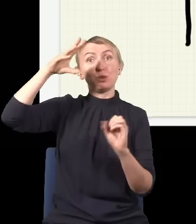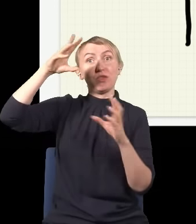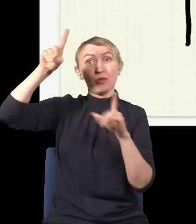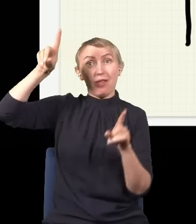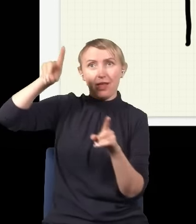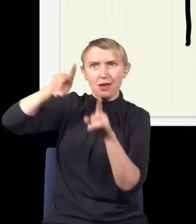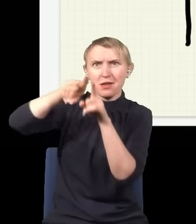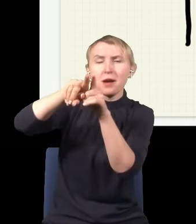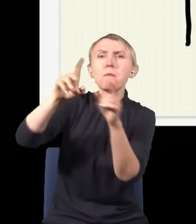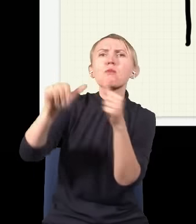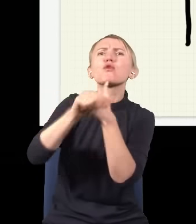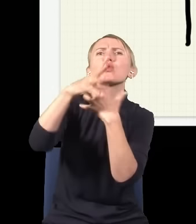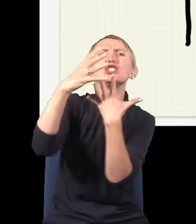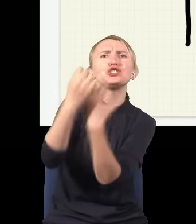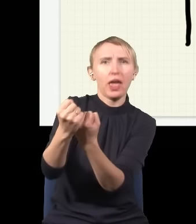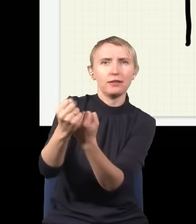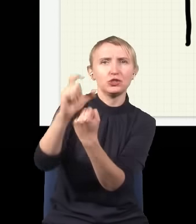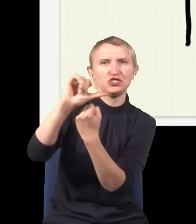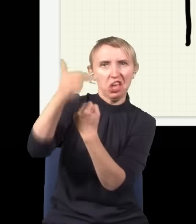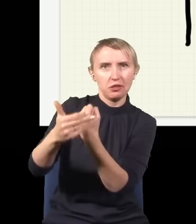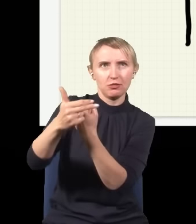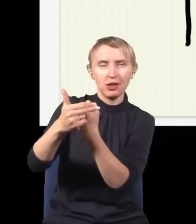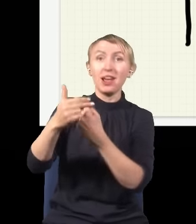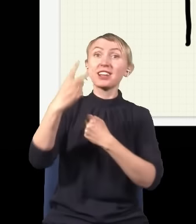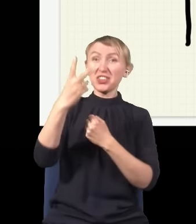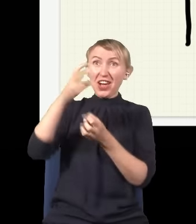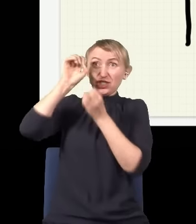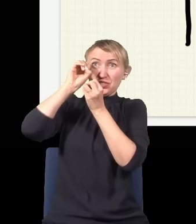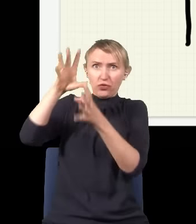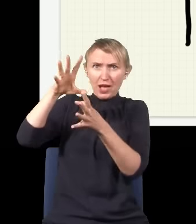że się pojawia cień. Pytanie, czy można z dwóch świateł zrobić cień. Okazuje się, że można,